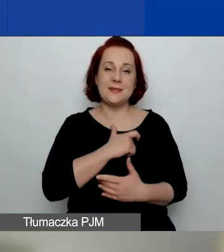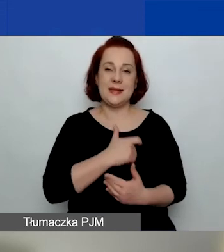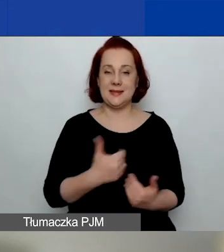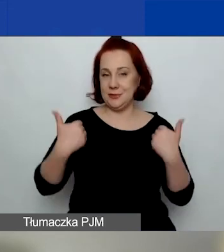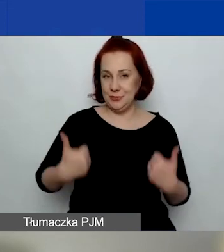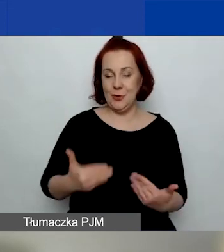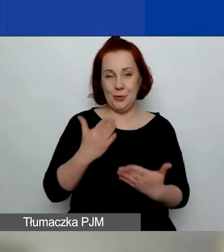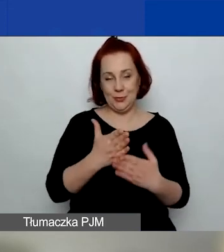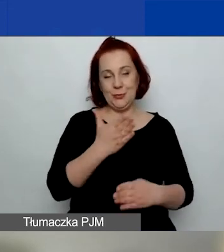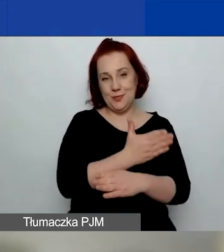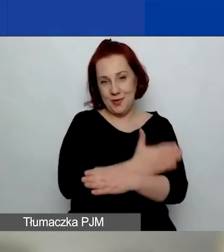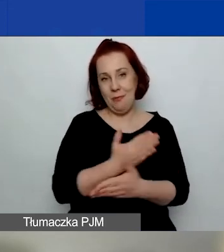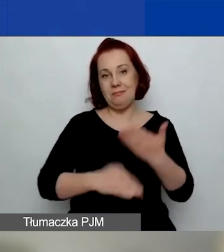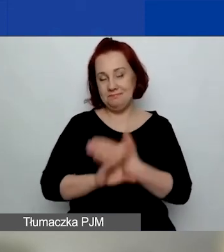Ja sobie zamknęłam wyniki ankiety,